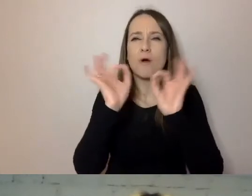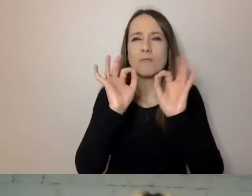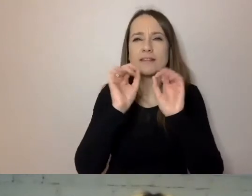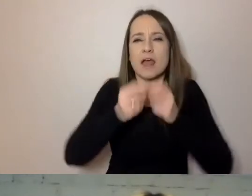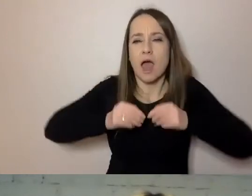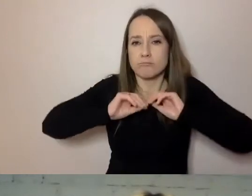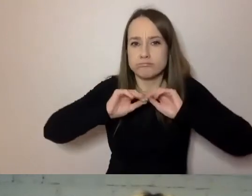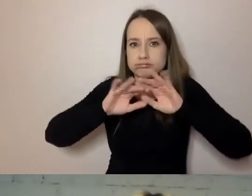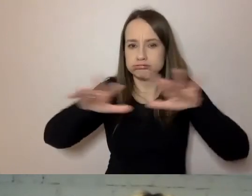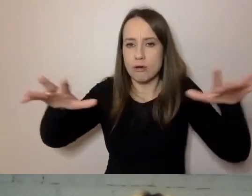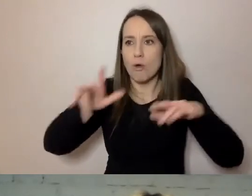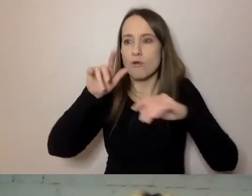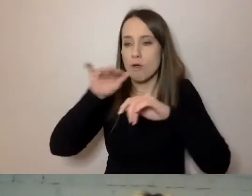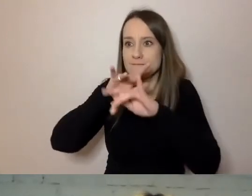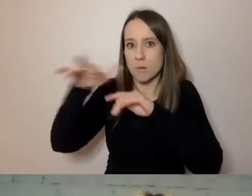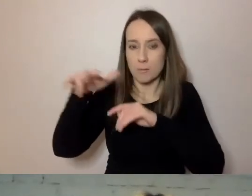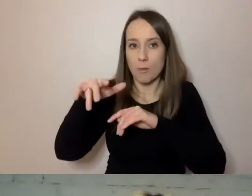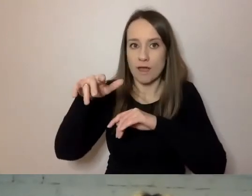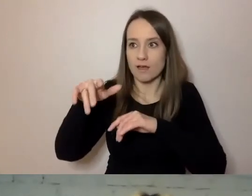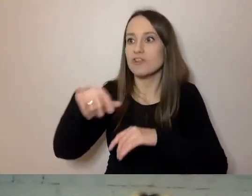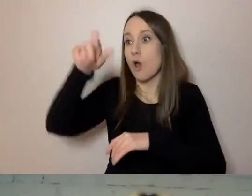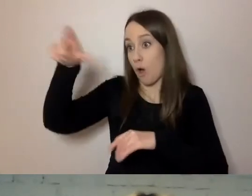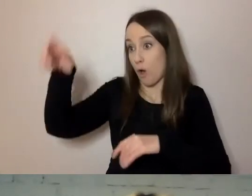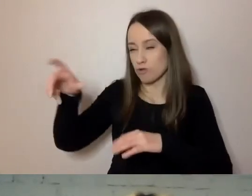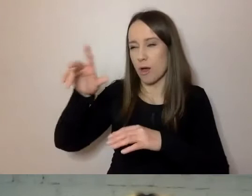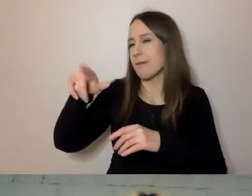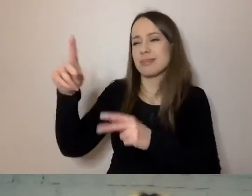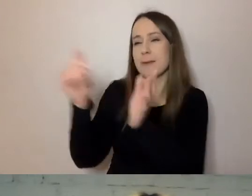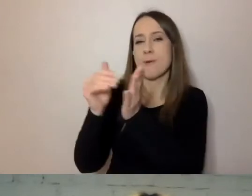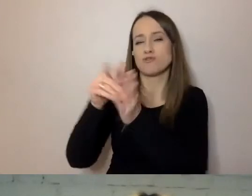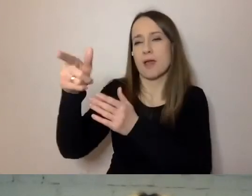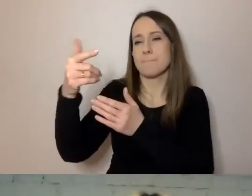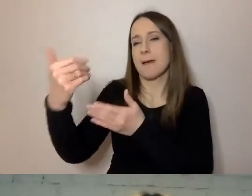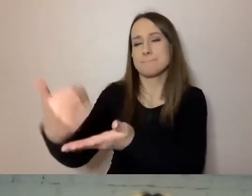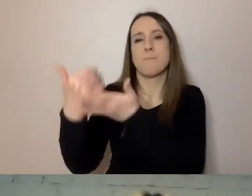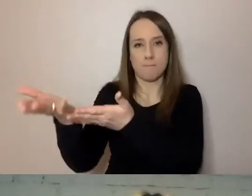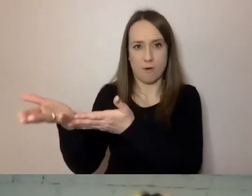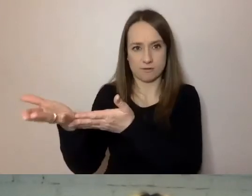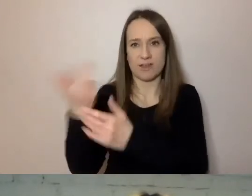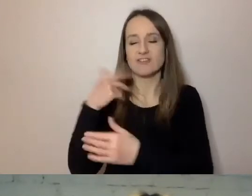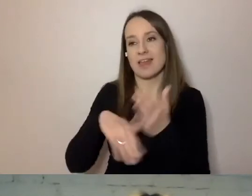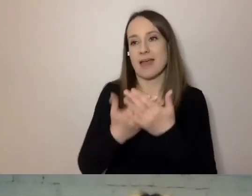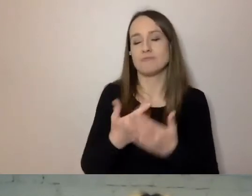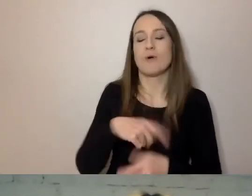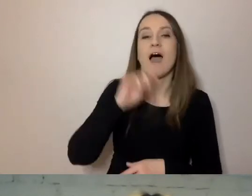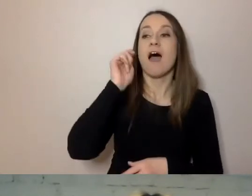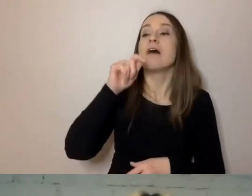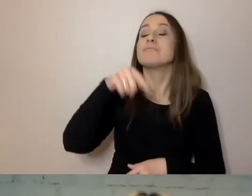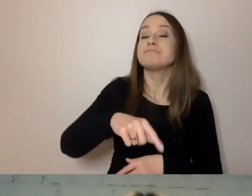że te osoby mogą bez pomocy się obejść. Czyli obcokrajowiec nie musi prosić kolegi, który lepiej zna polski.